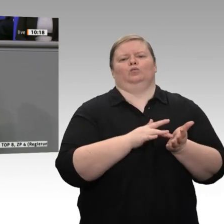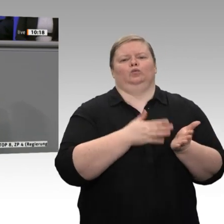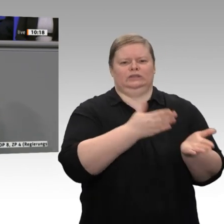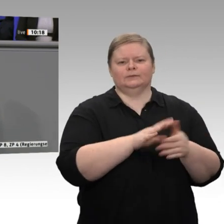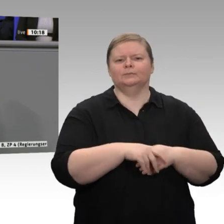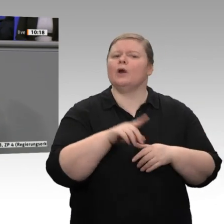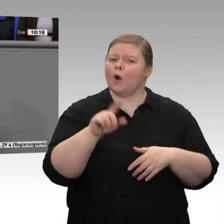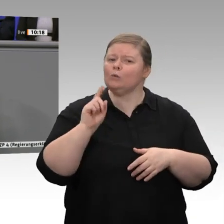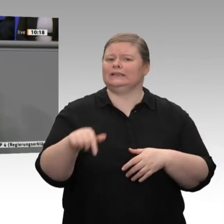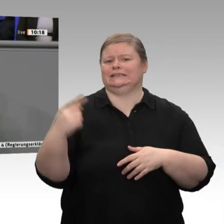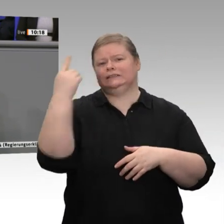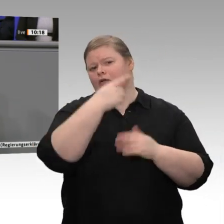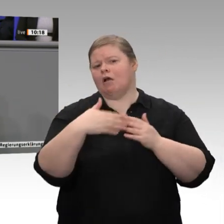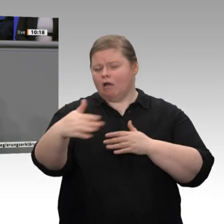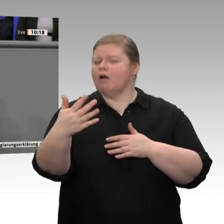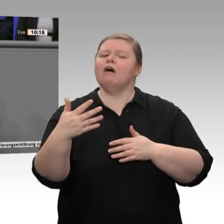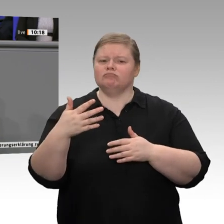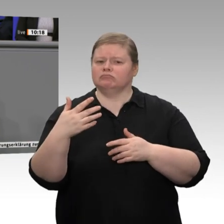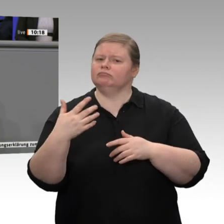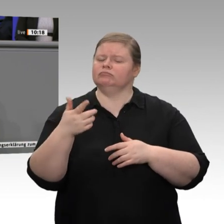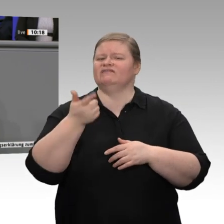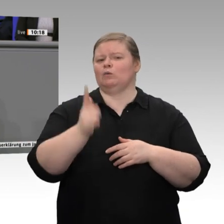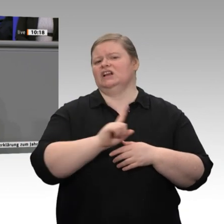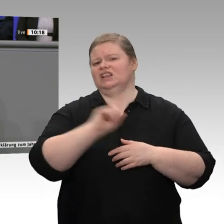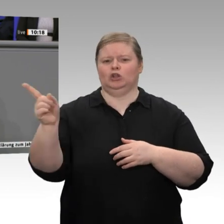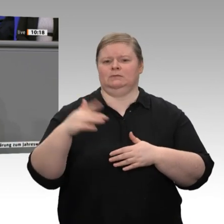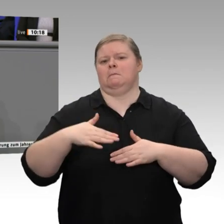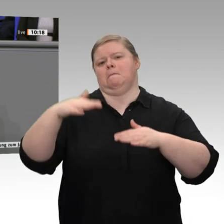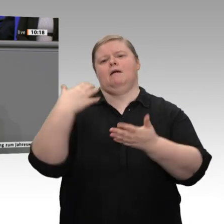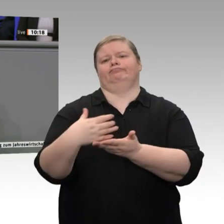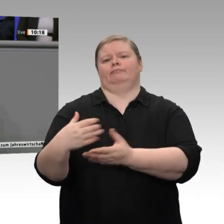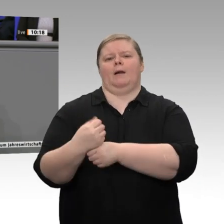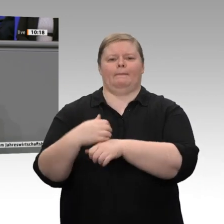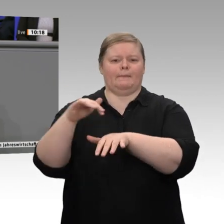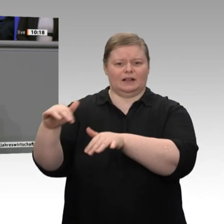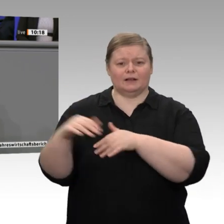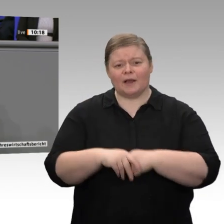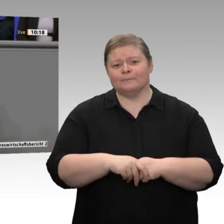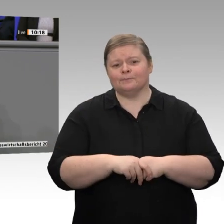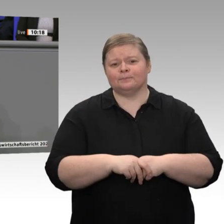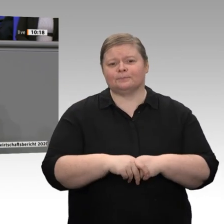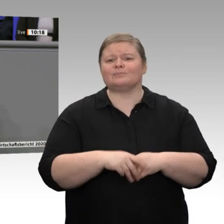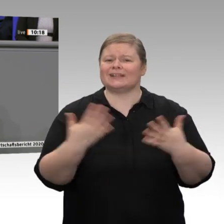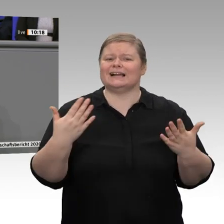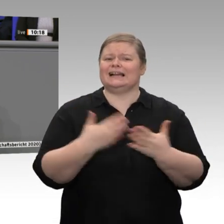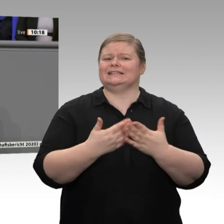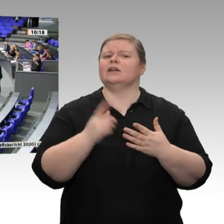das zu erhalten, brauchen wir weiterhin einen flexiblen, das heißt einen aufnahmefähigen, Arbeitsmarkt, meine sehr geehrten Damen und Herren.